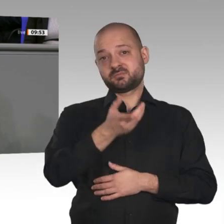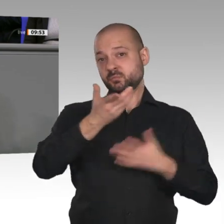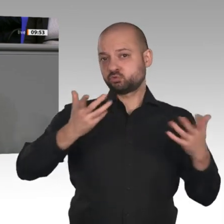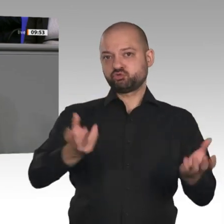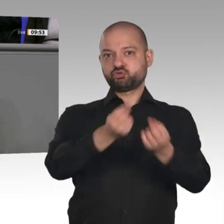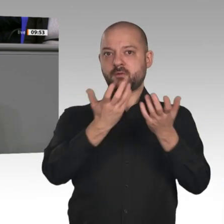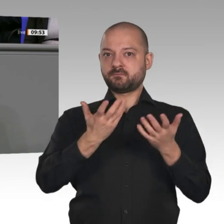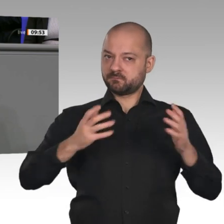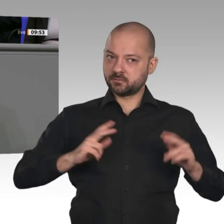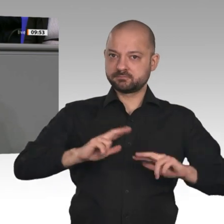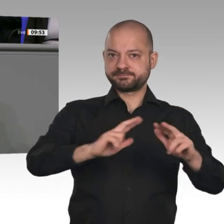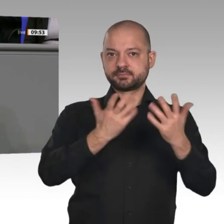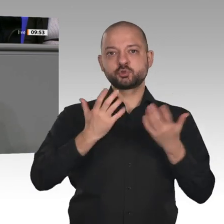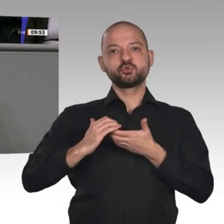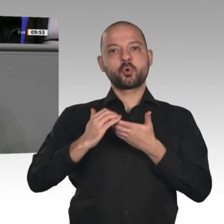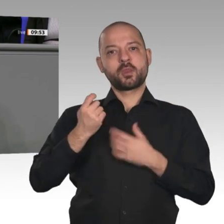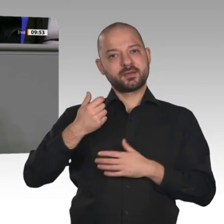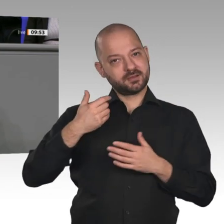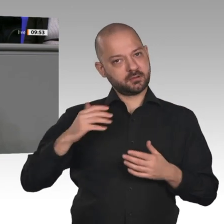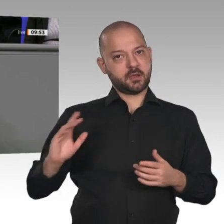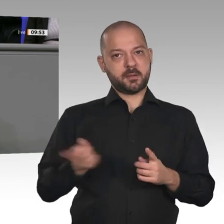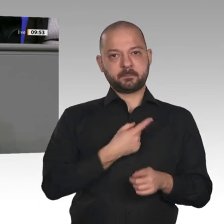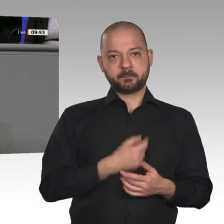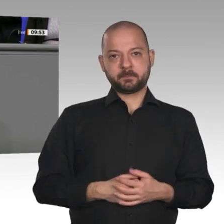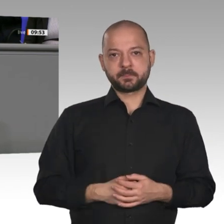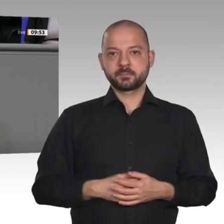wurde; denn wir stehen ja im internationalen Wettbewerb.